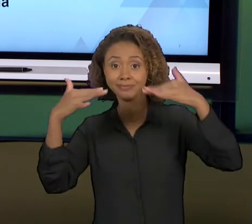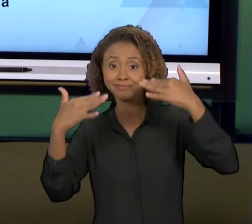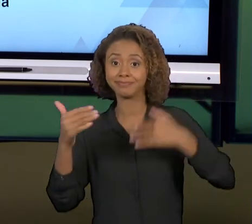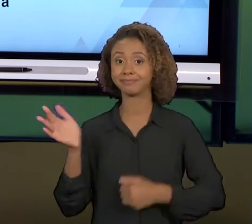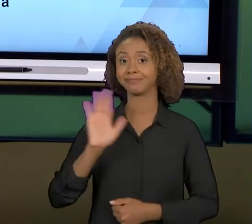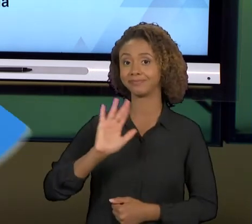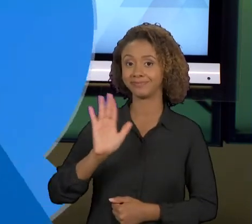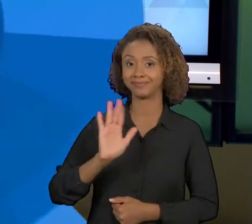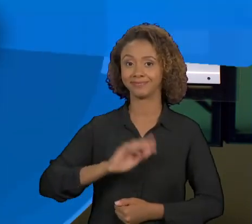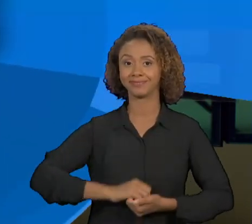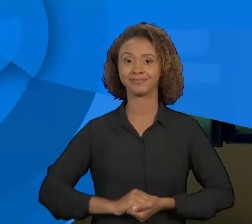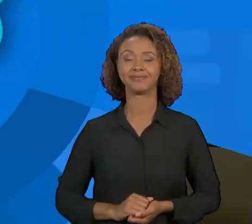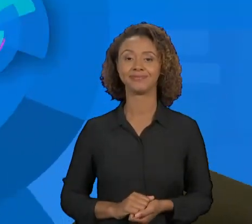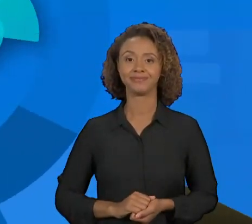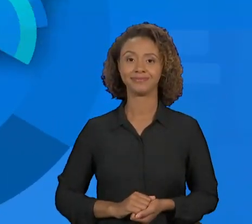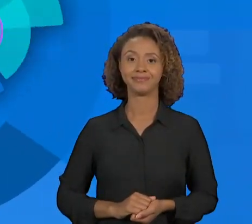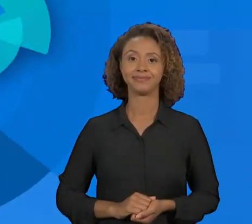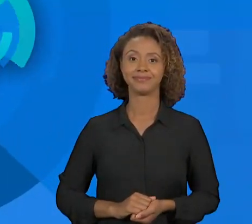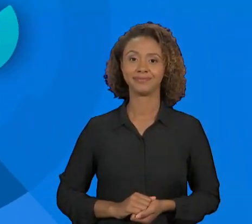PRÓXIMA AULA.